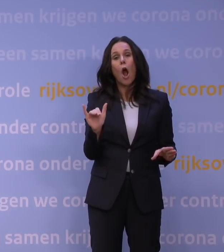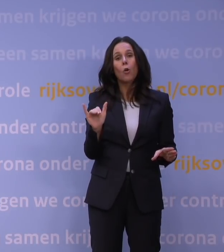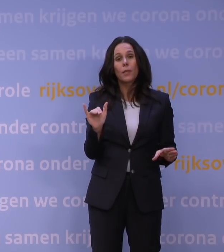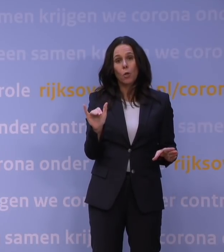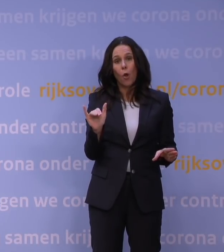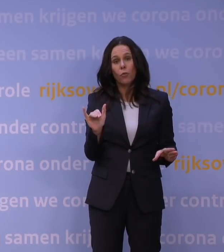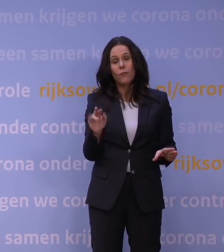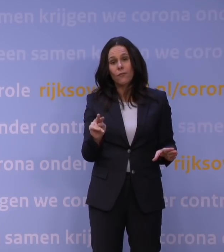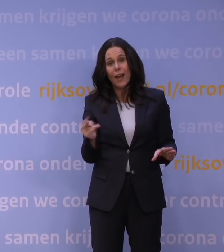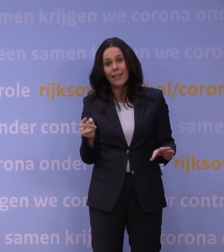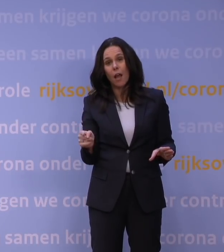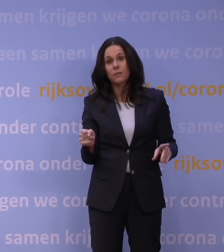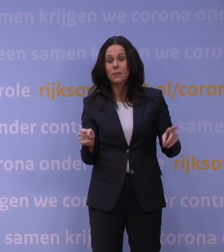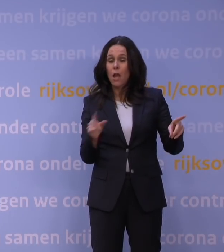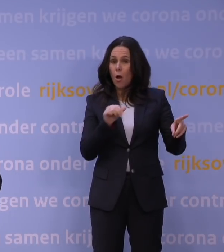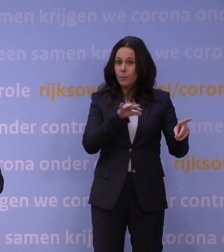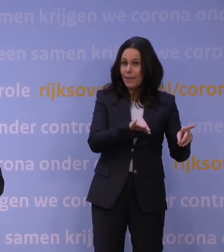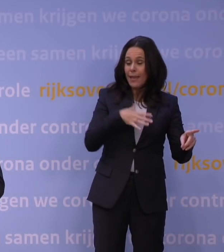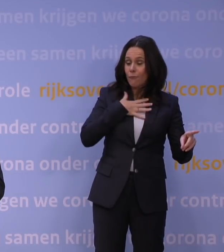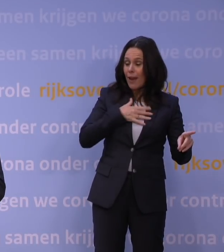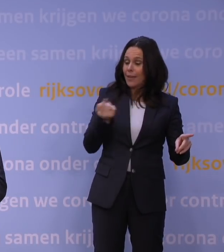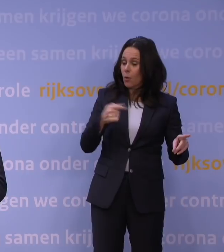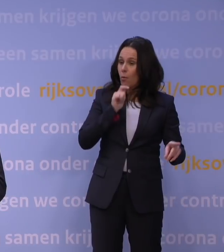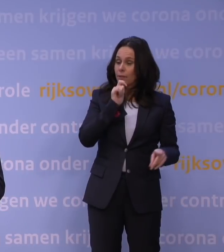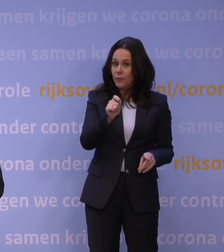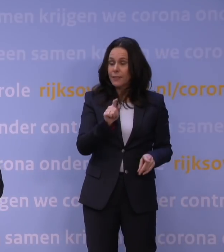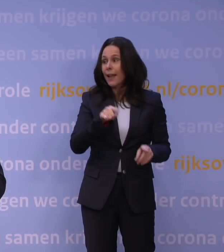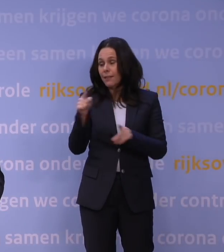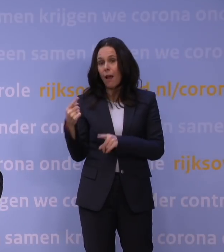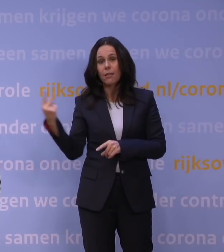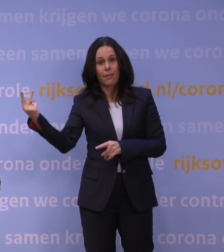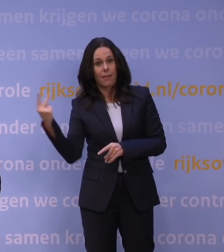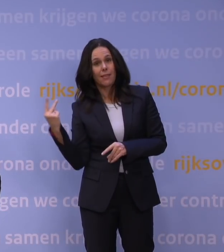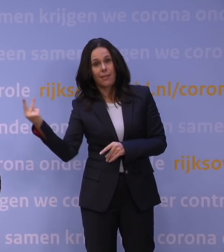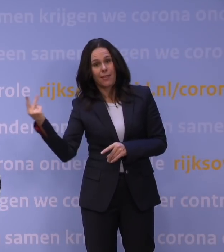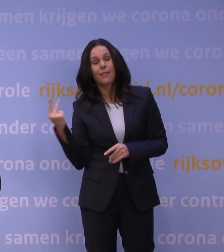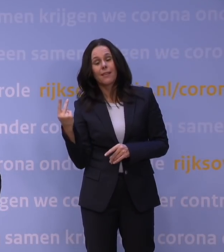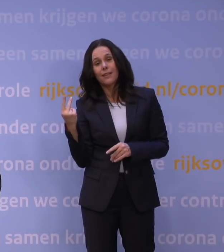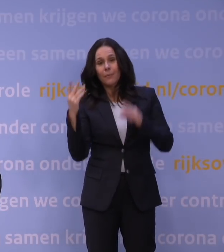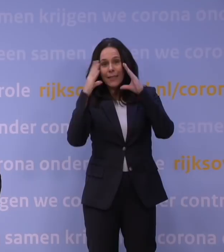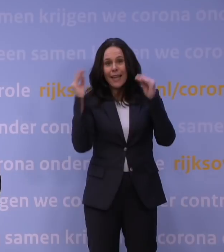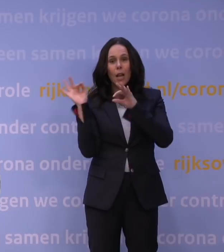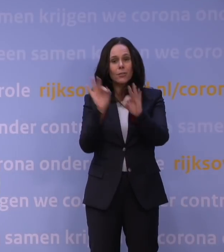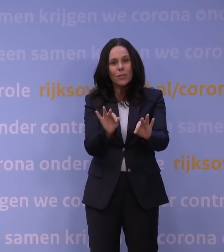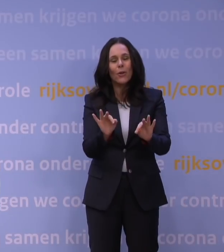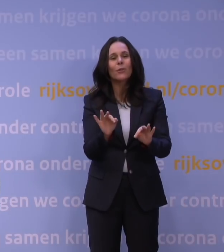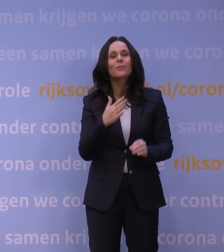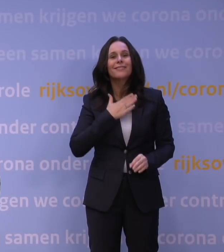Het OMT brengt daar vrijdag advies over uit en naar aanleiding daarvan kunnen Hugo de Jonge en ik bij Nederland terugkomen. Dus dat hebben we dinsdag gezegd.